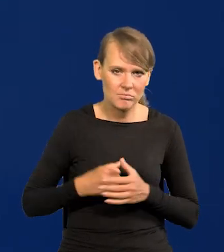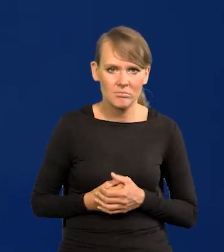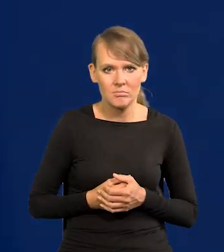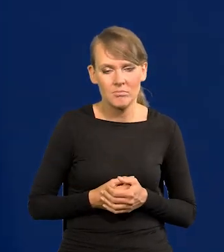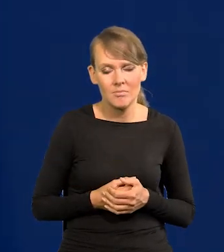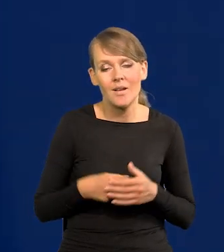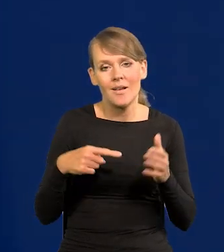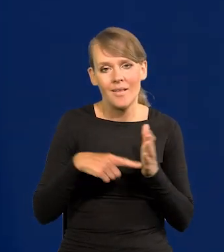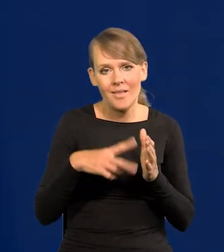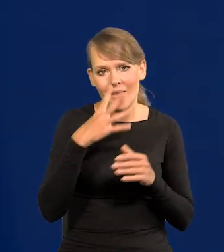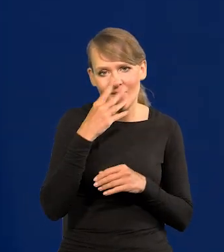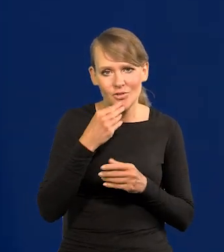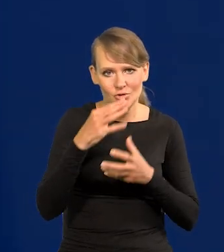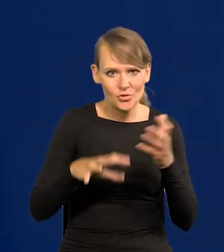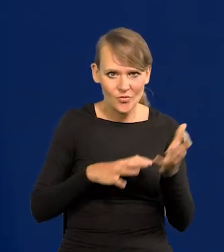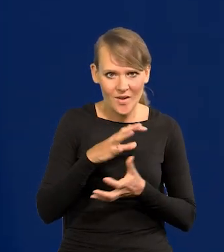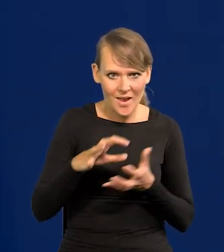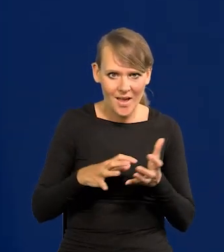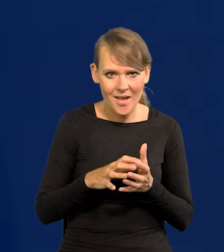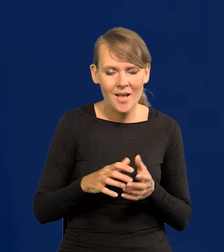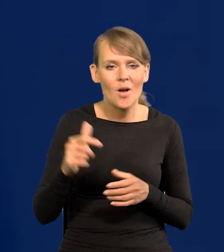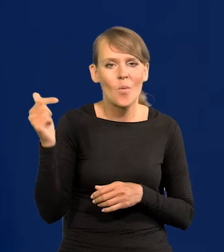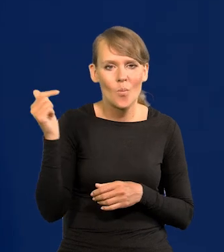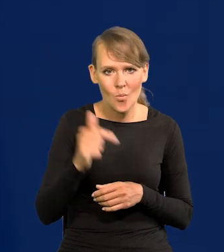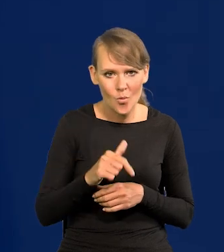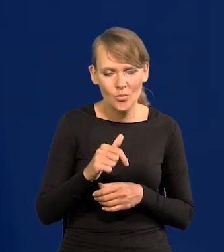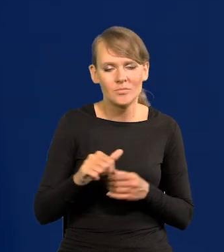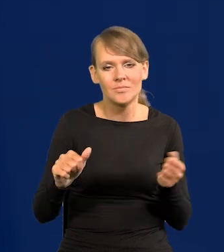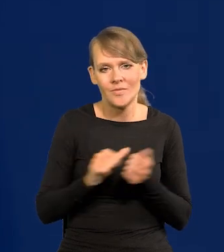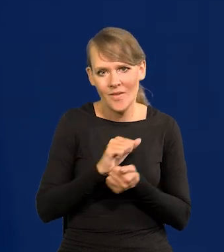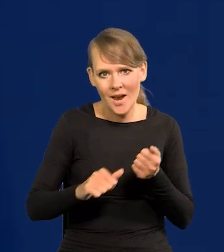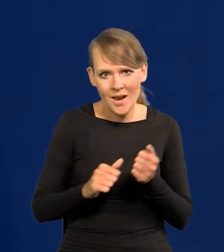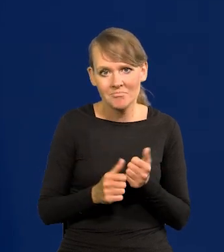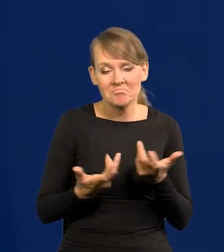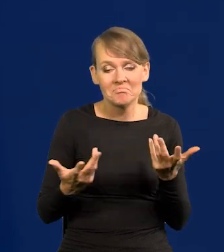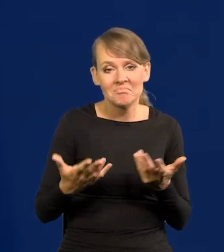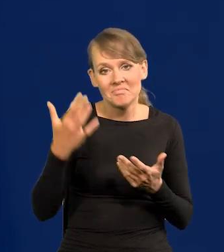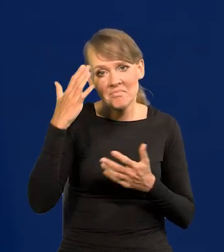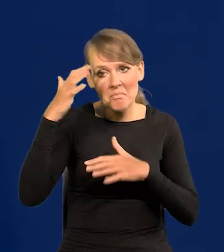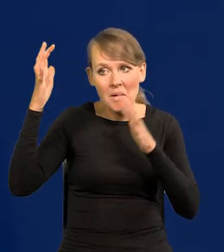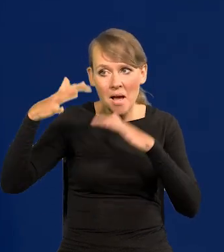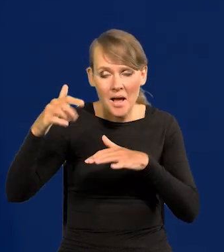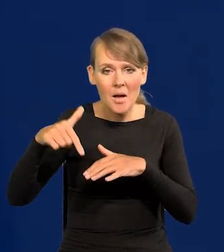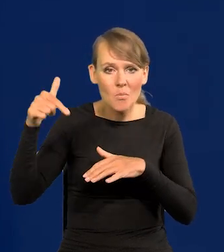Taki jest świat. Trzeba się z nim zmierzyć jaki jest. Jak deszcz pada, trzeba wziąć parasol.